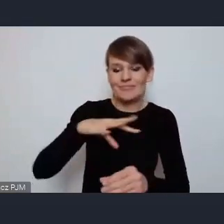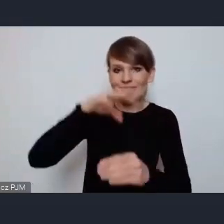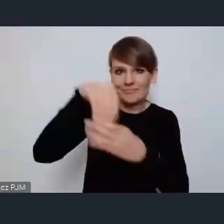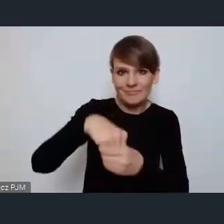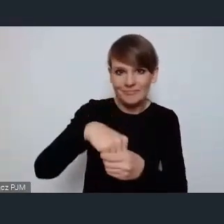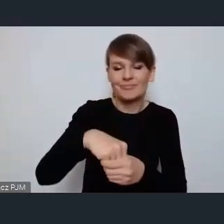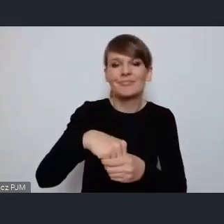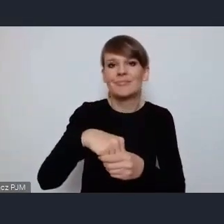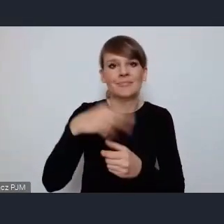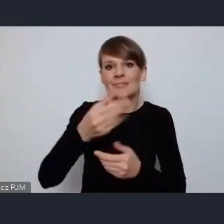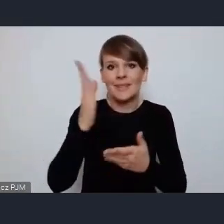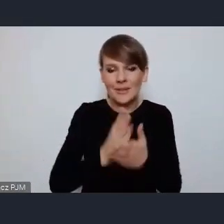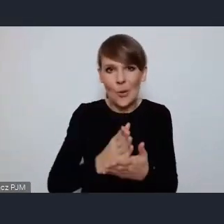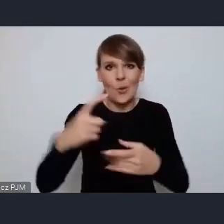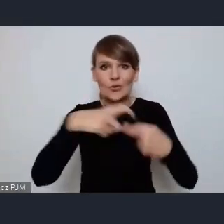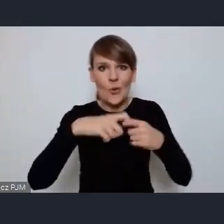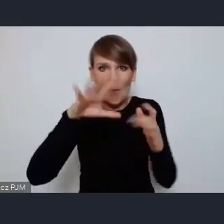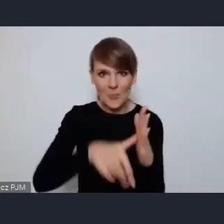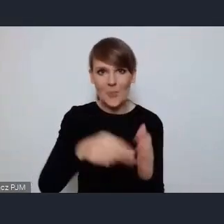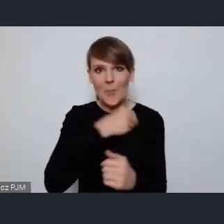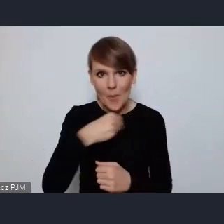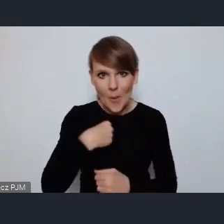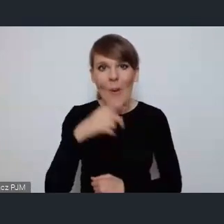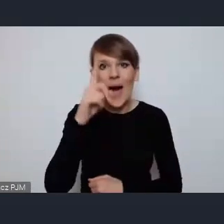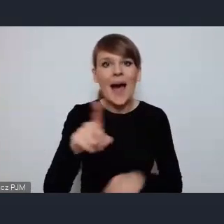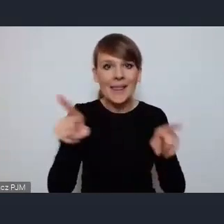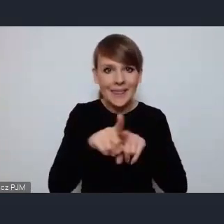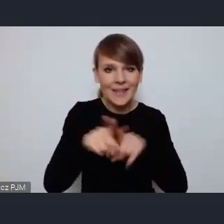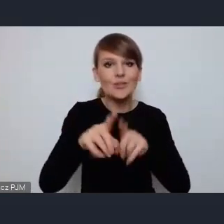w Związek Miast Polskich ale przede wszystkim w Światowe Forum Miejskie.